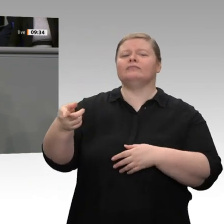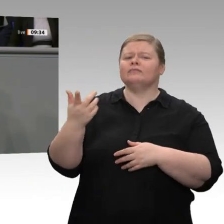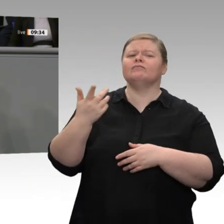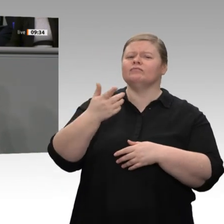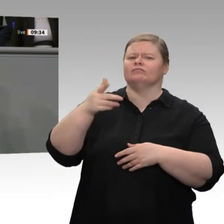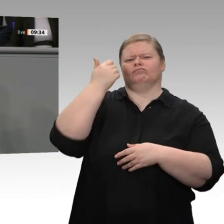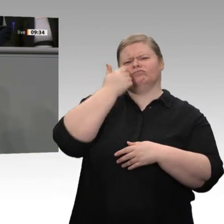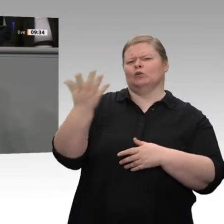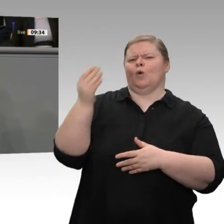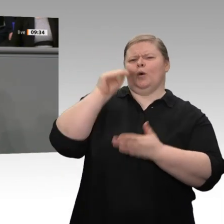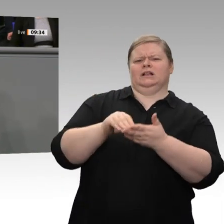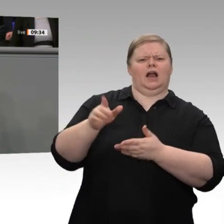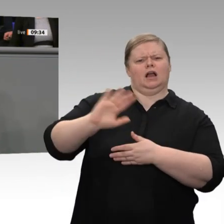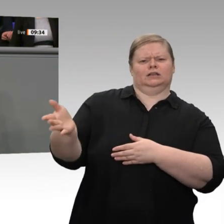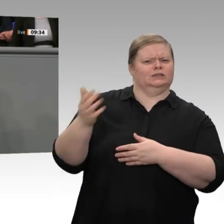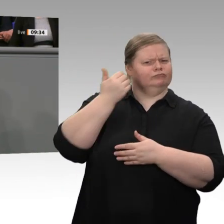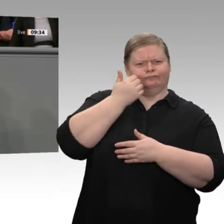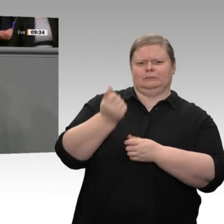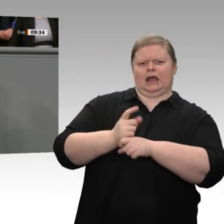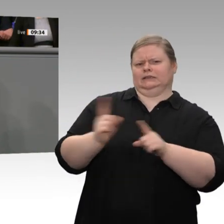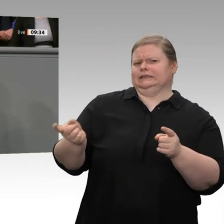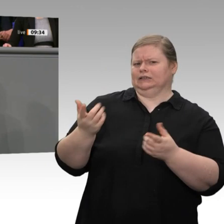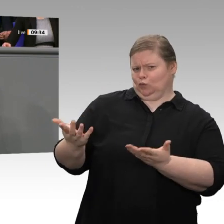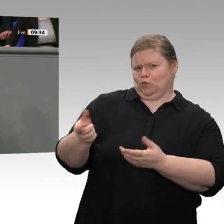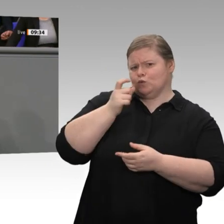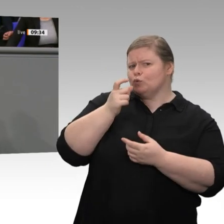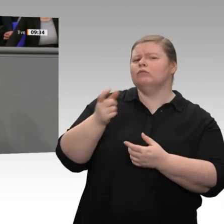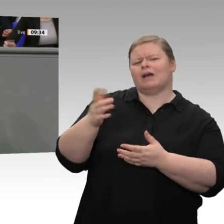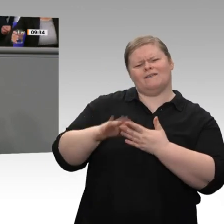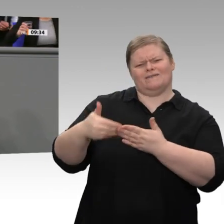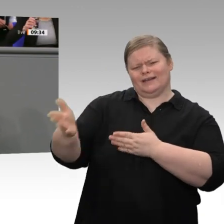Peter Altmaier, der Wirtschaftsminister, hat es gesagt: Wir sind im Jahr 2019 an einer Rezession